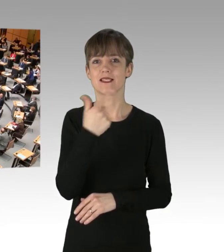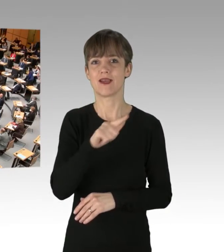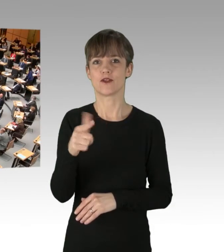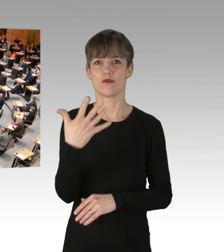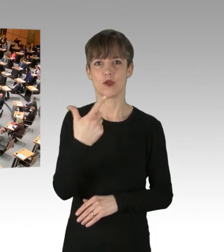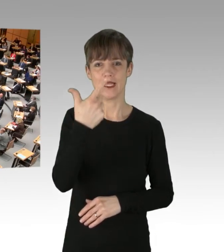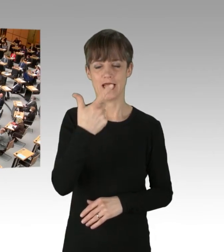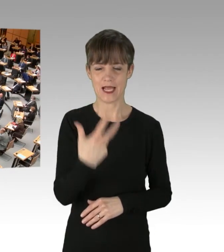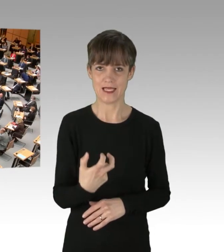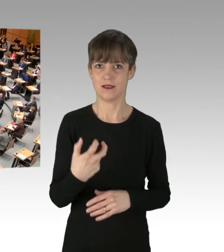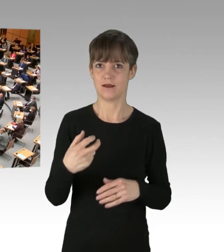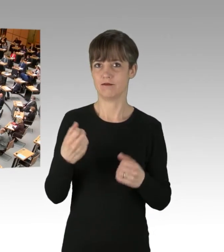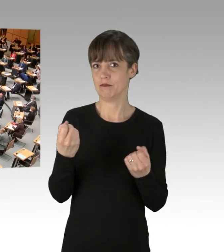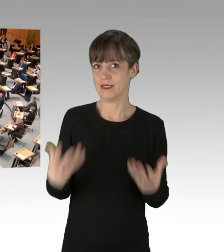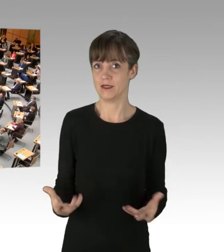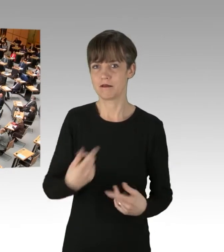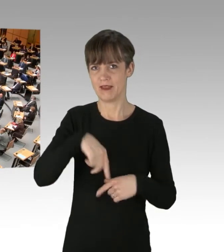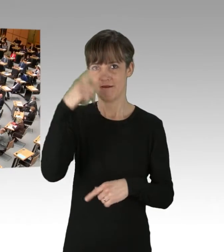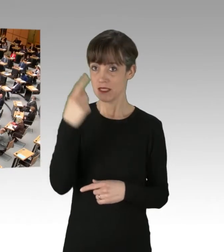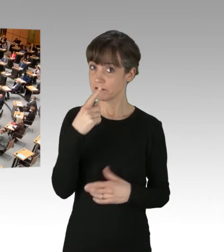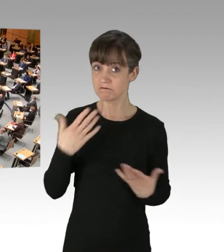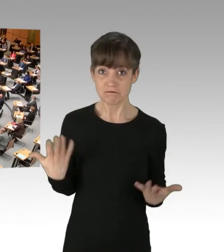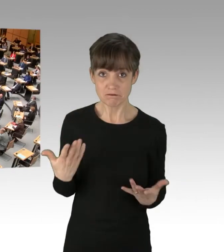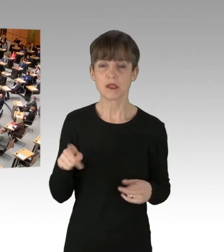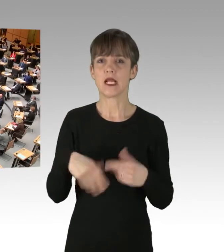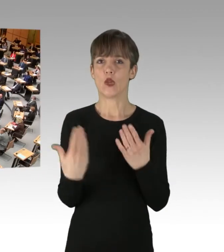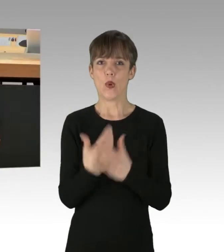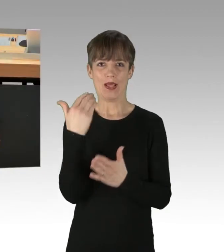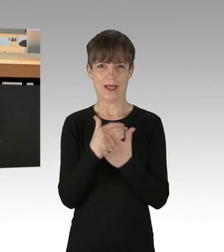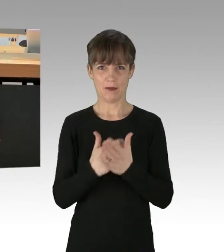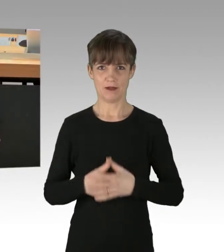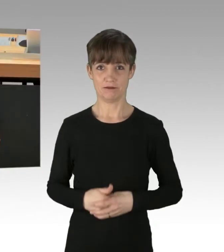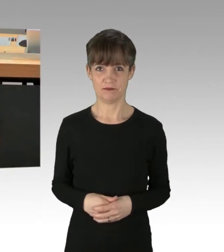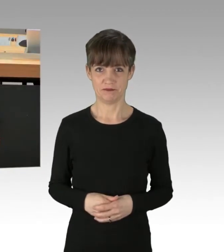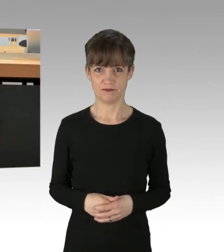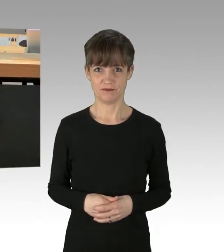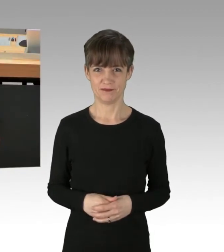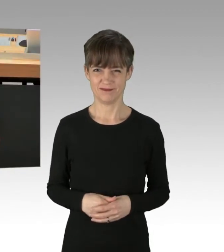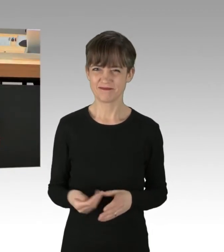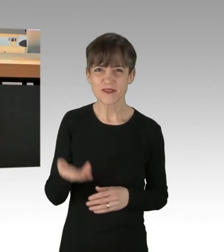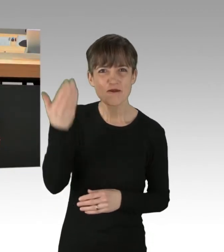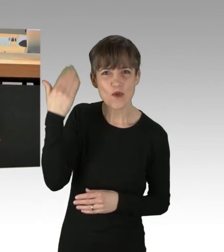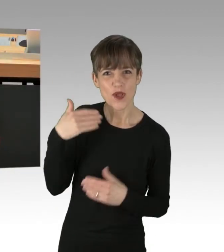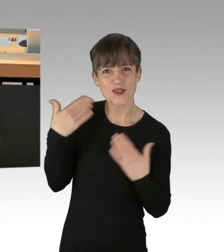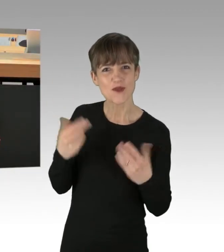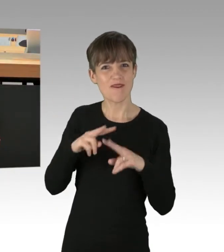Wir wissen es, wenn nicht, finden wir einen neuen Termin. Früher hat man solche Weltuntergangs-Sekten belächelt.